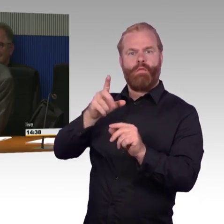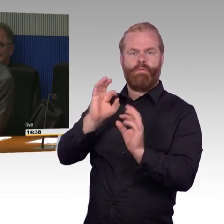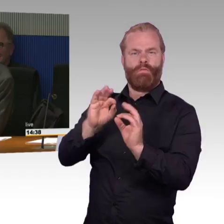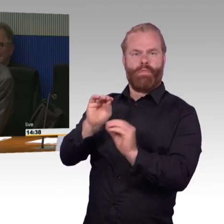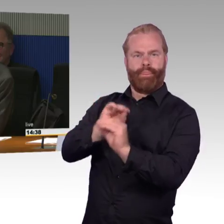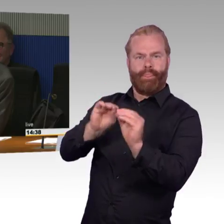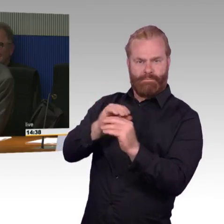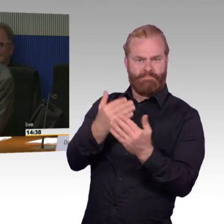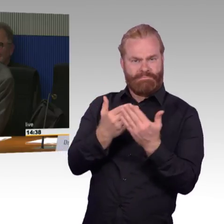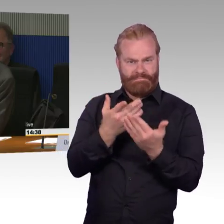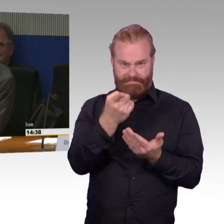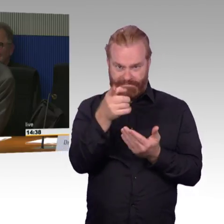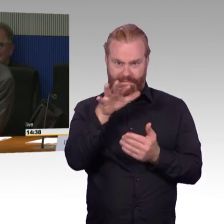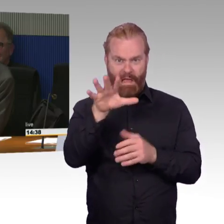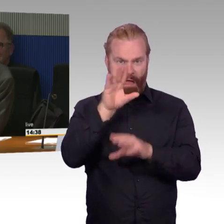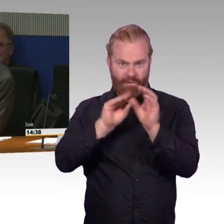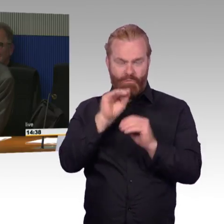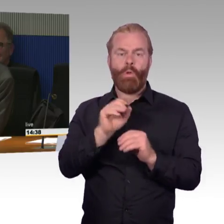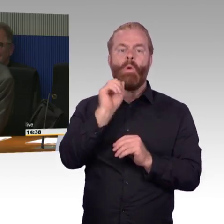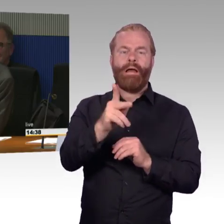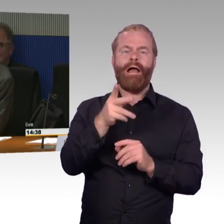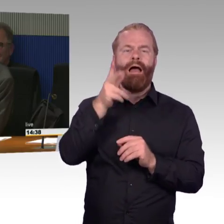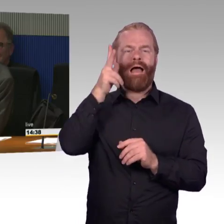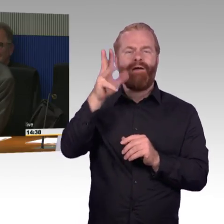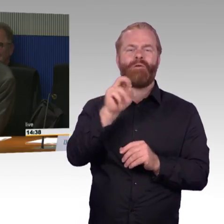als Mensch mit einer Behinderung, in dem Fall dann im Rollstuhl.